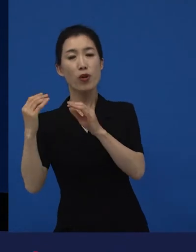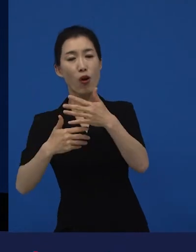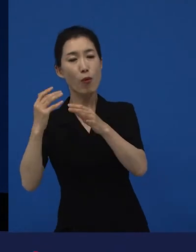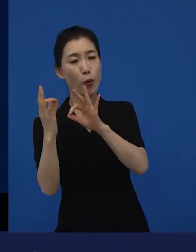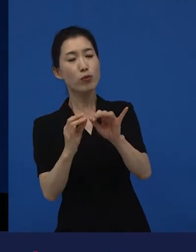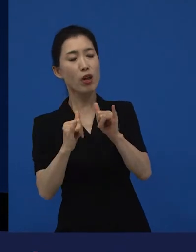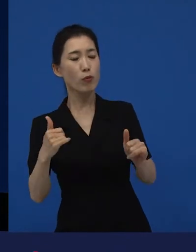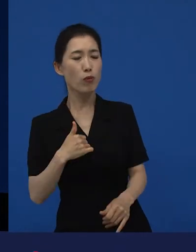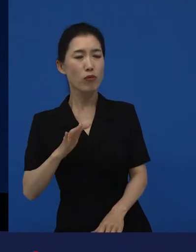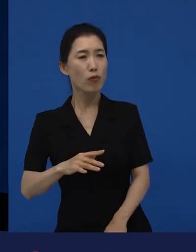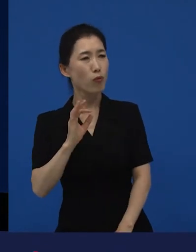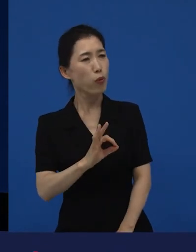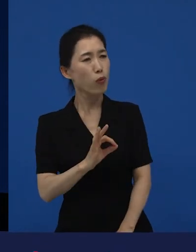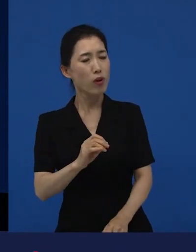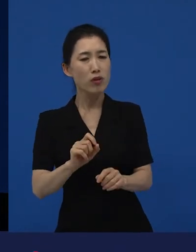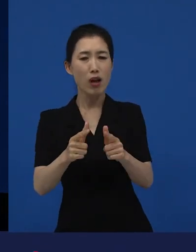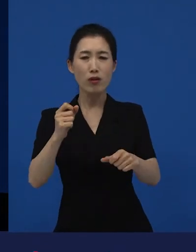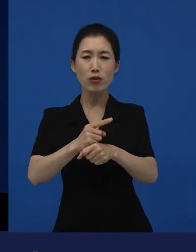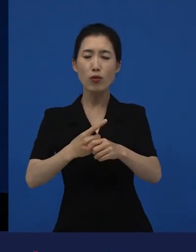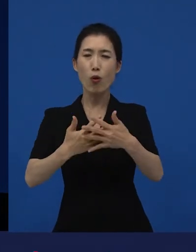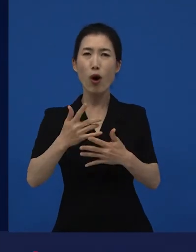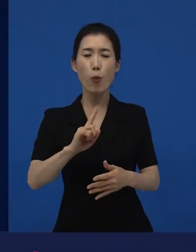관객들 혹은 아는 지인들이 얘기할 때가 있는데